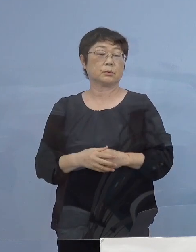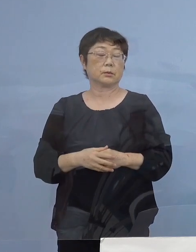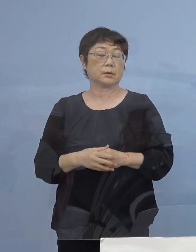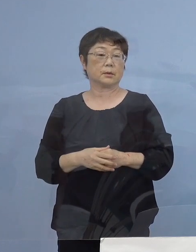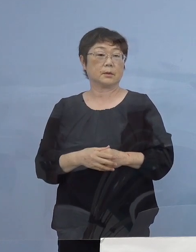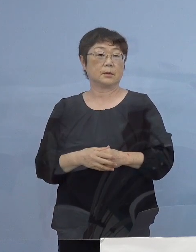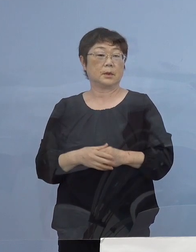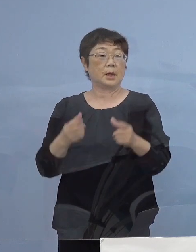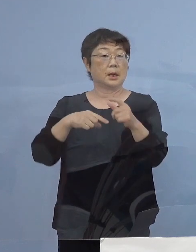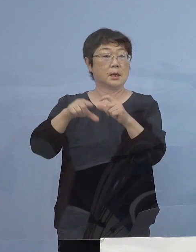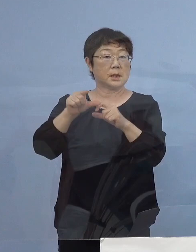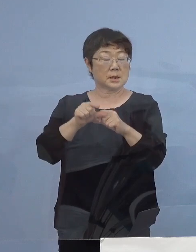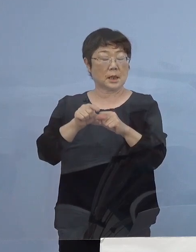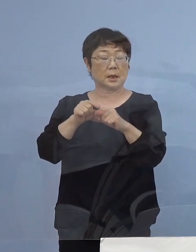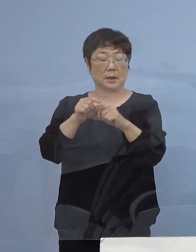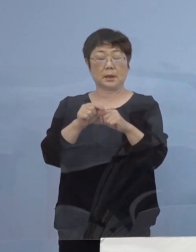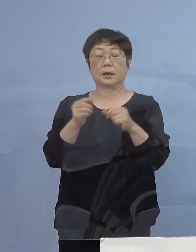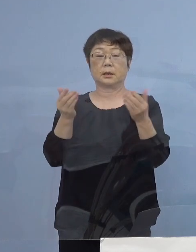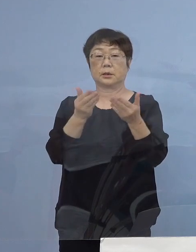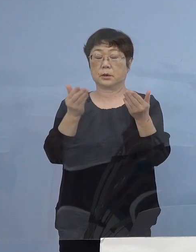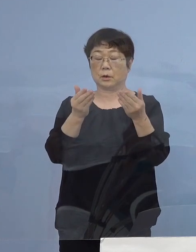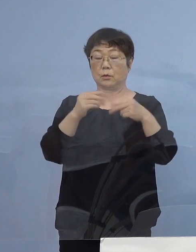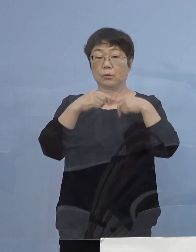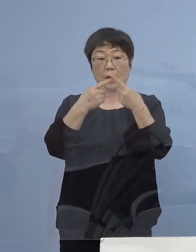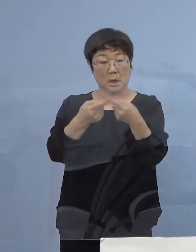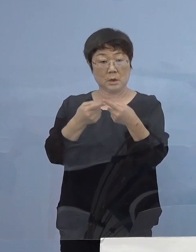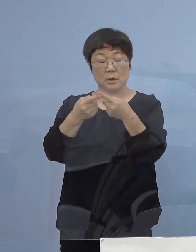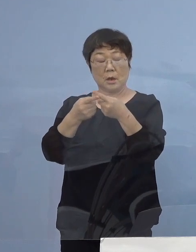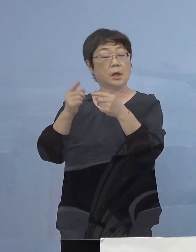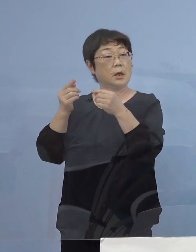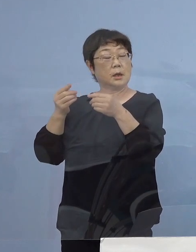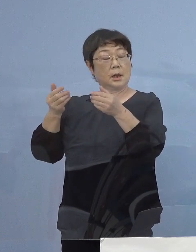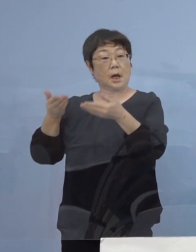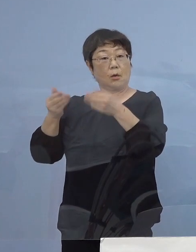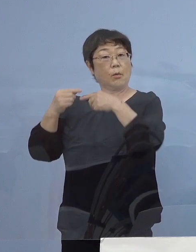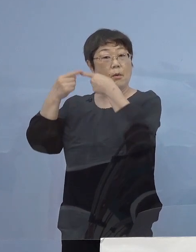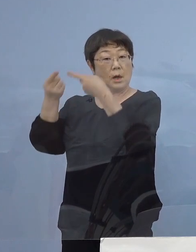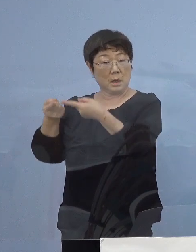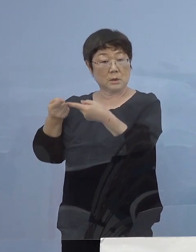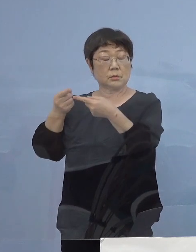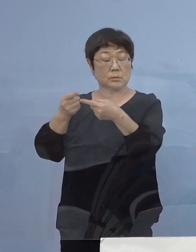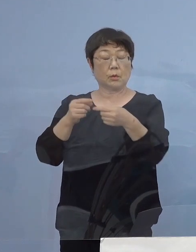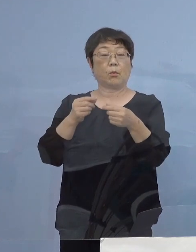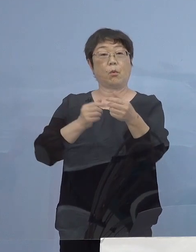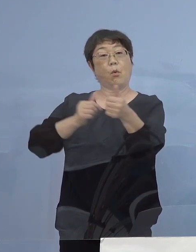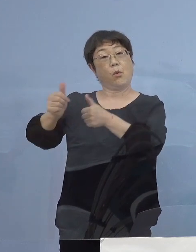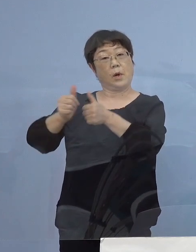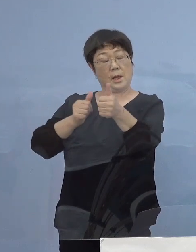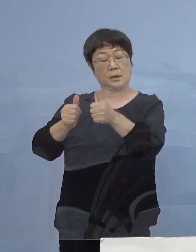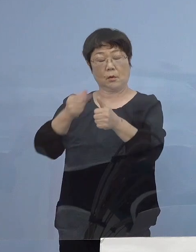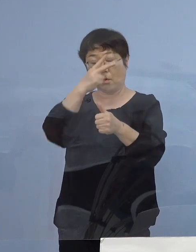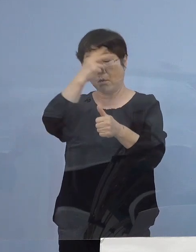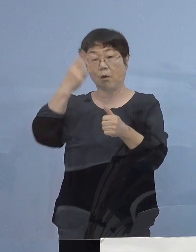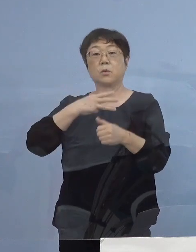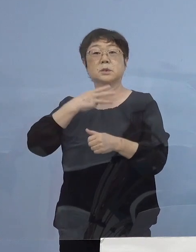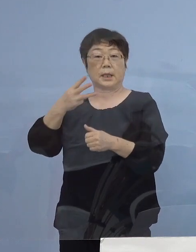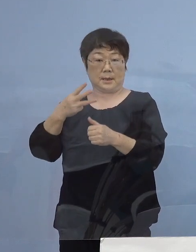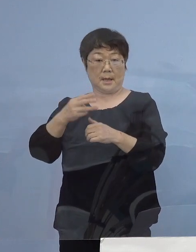さらには就職や進学に向けて 県外との往来が増える高校3年生の皆さん方